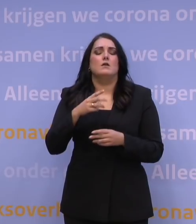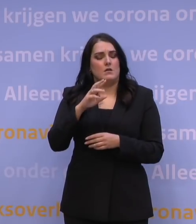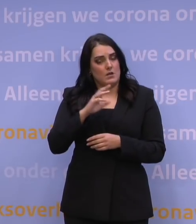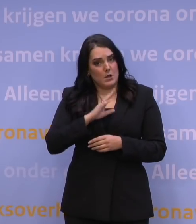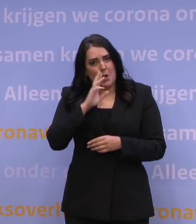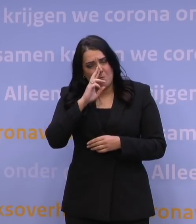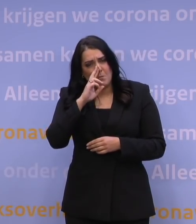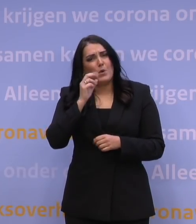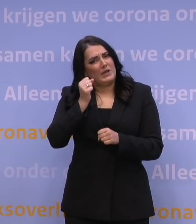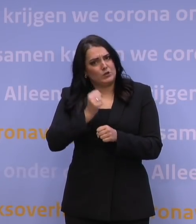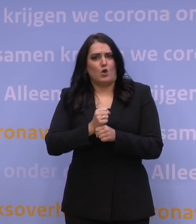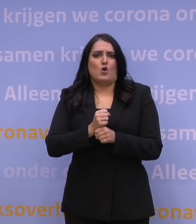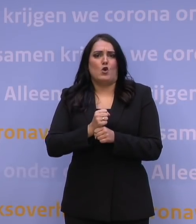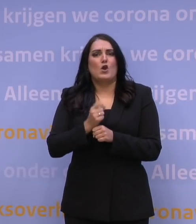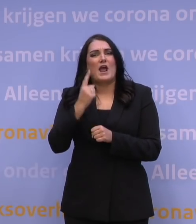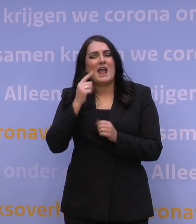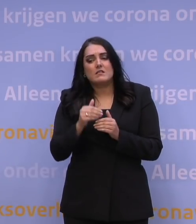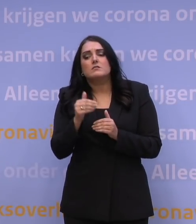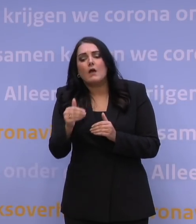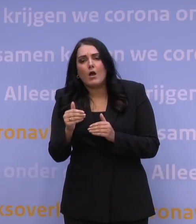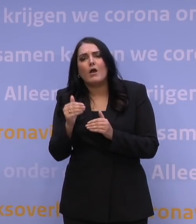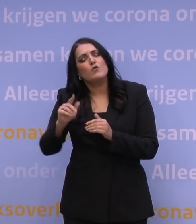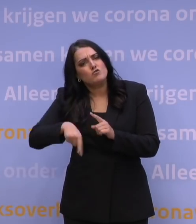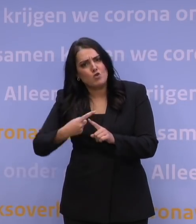probeer het dan een dag later nog eens.